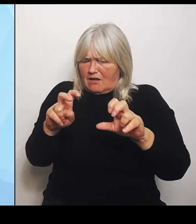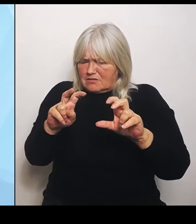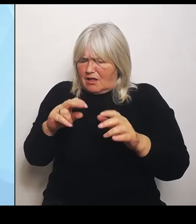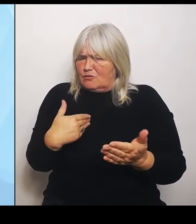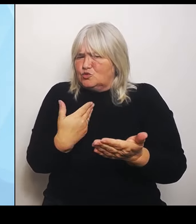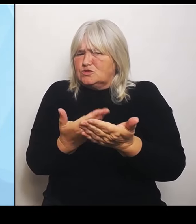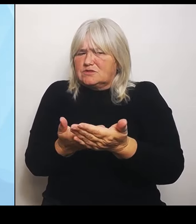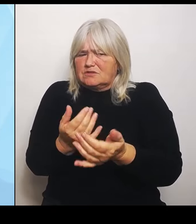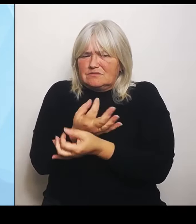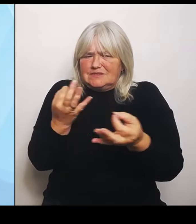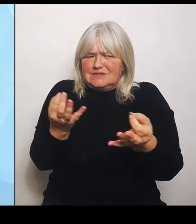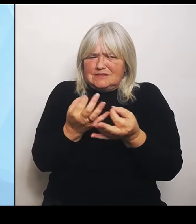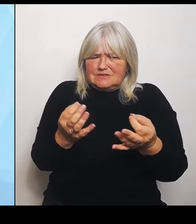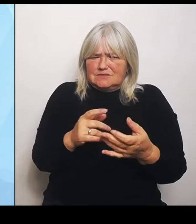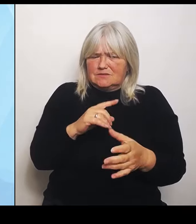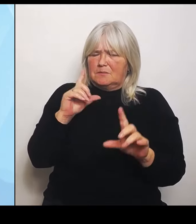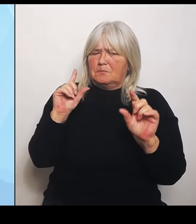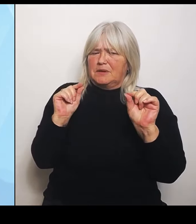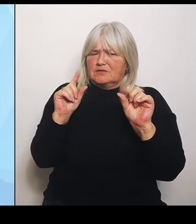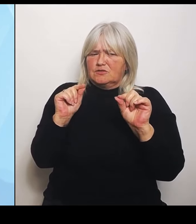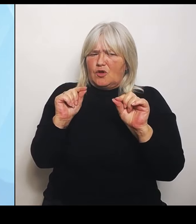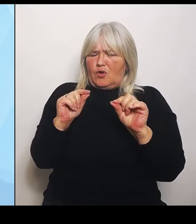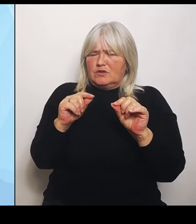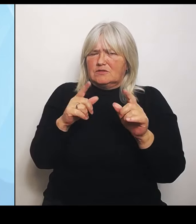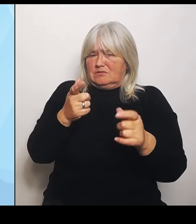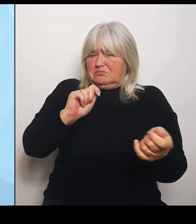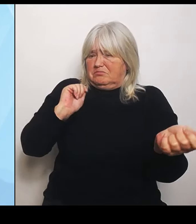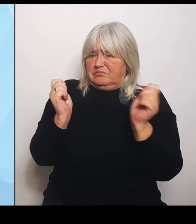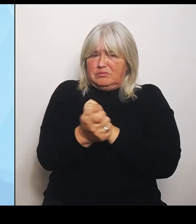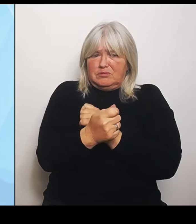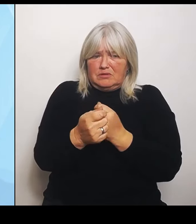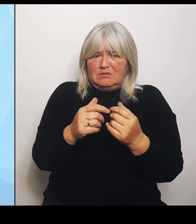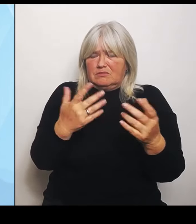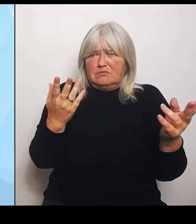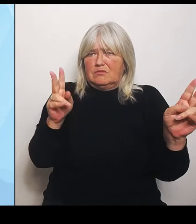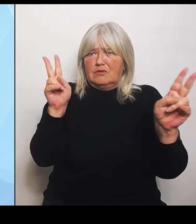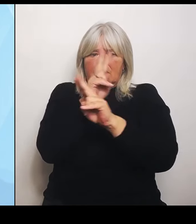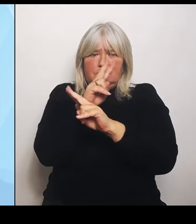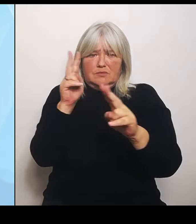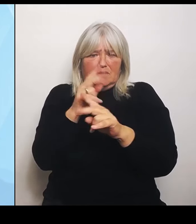ist, bei der man einfach hofft, dass sie irgendwie funktioniert. Bewiesen ist das Ganze allerdings nicht.